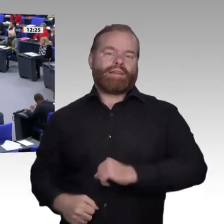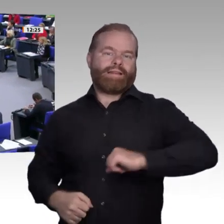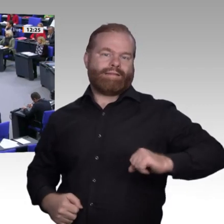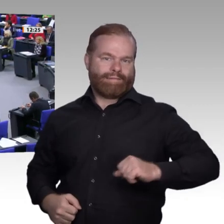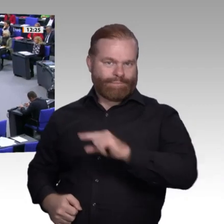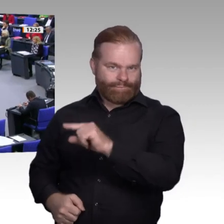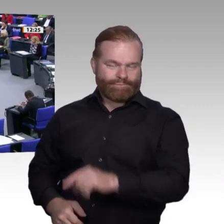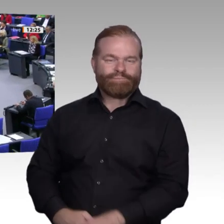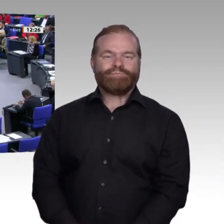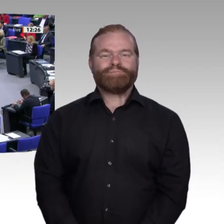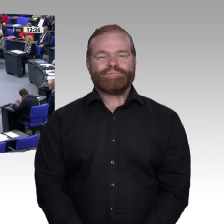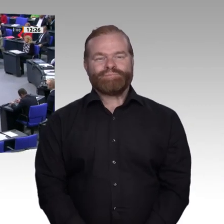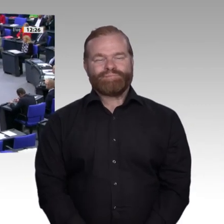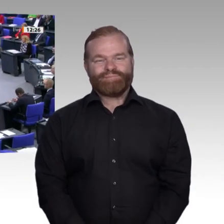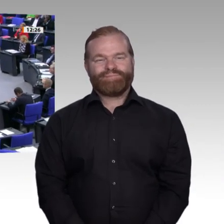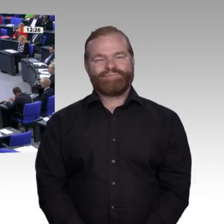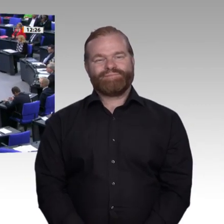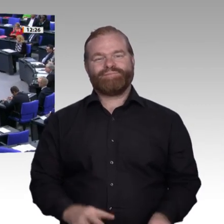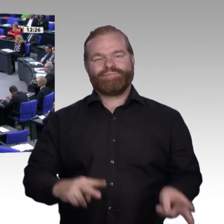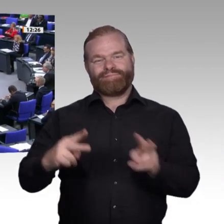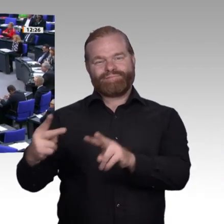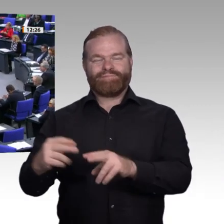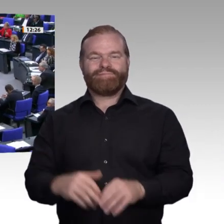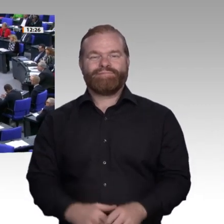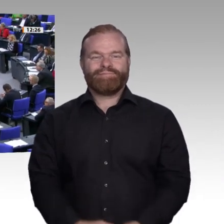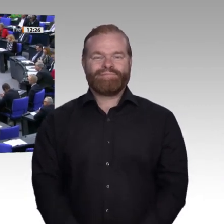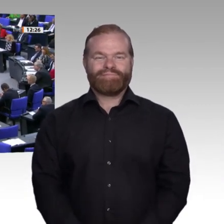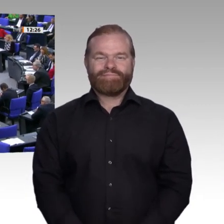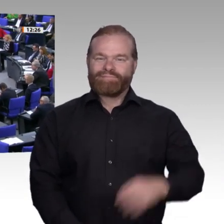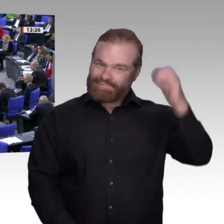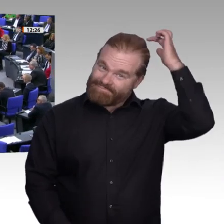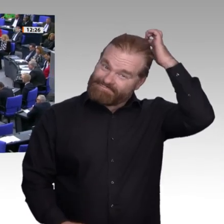Meine Damen und Herren! Auch ich möchte im Namen meiner Fraktion Herrn Hauer von hier aus gute Besserung